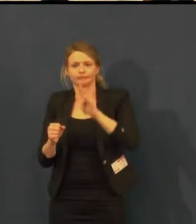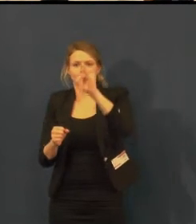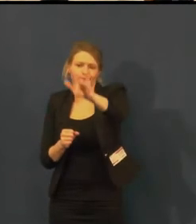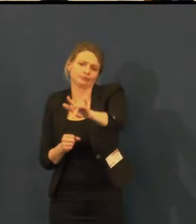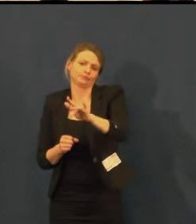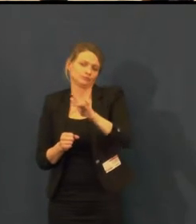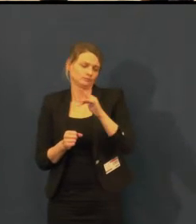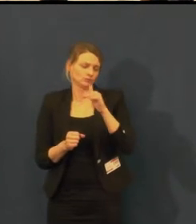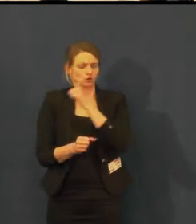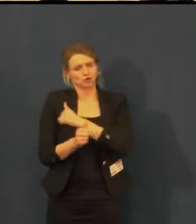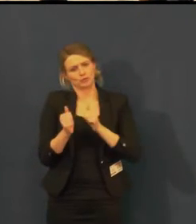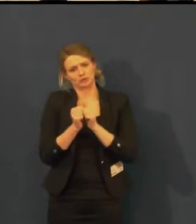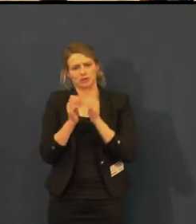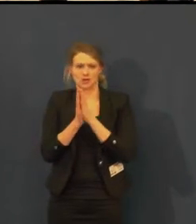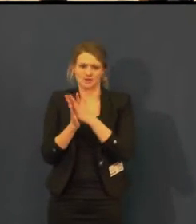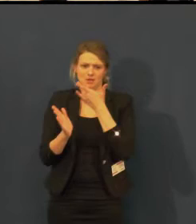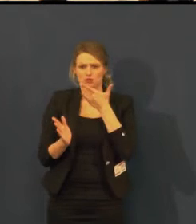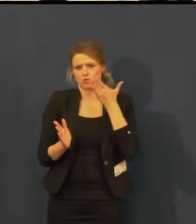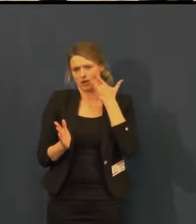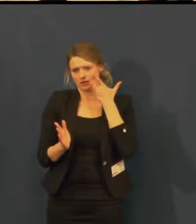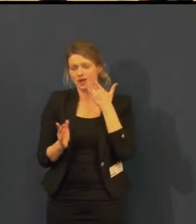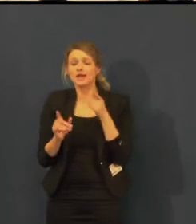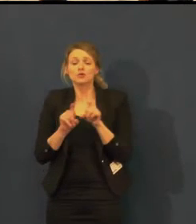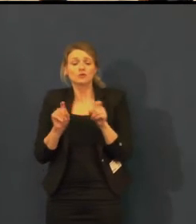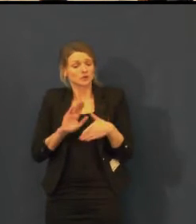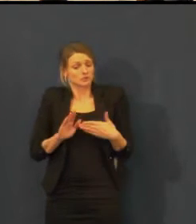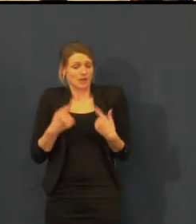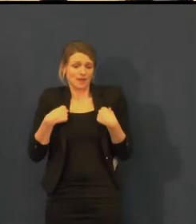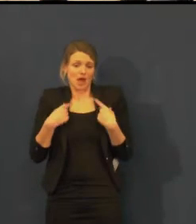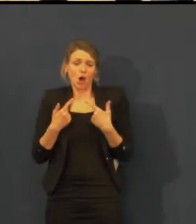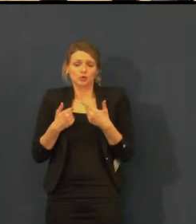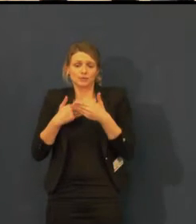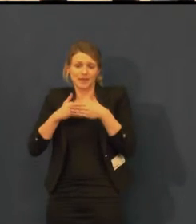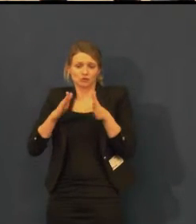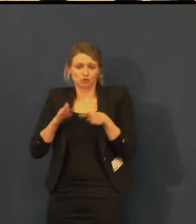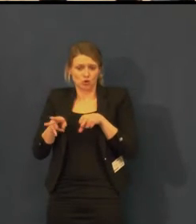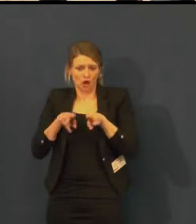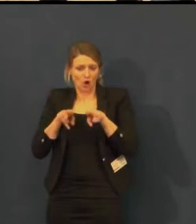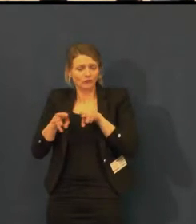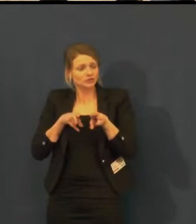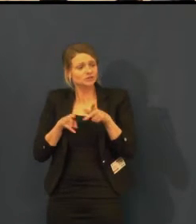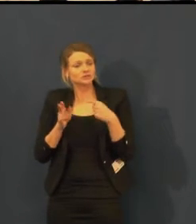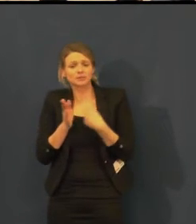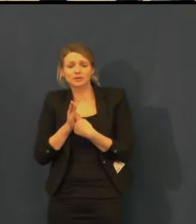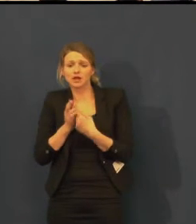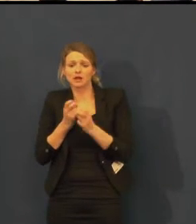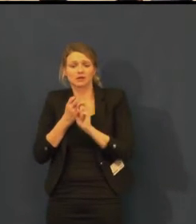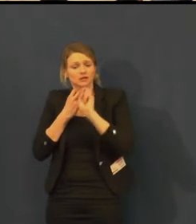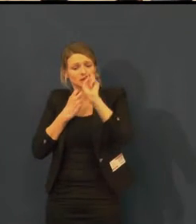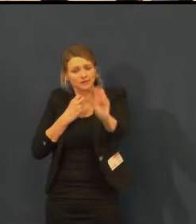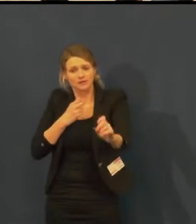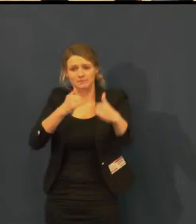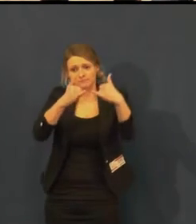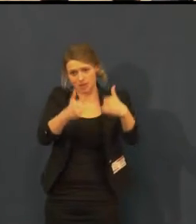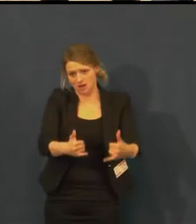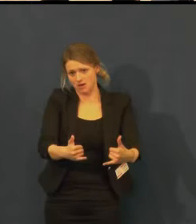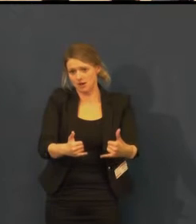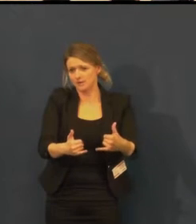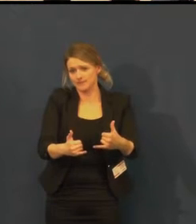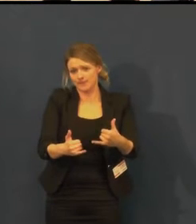Ještě mi jede poslední, ale to je hrozná hrůza s ním jet.